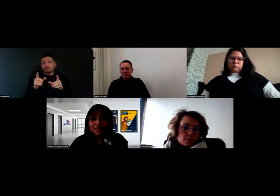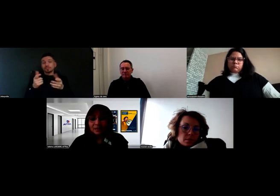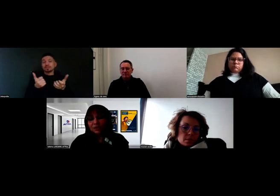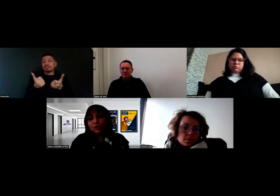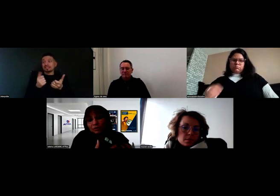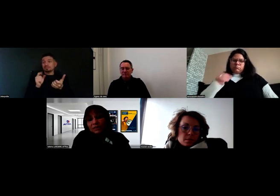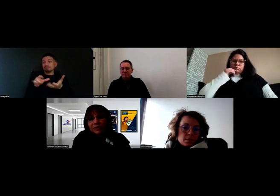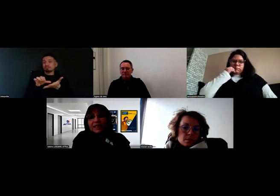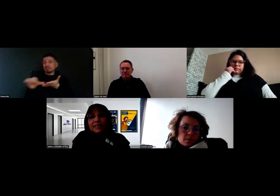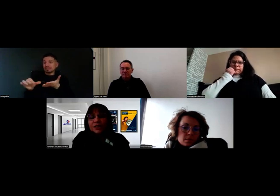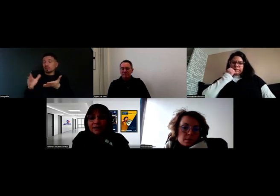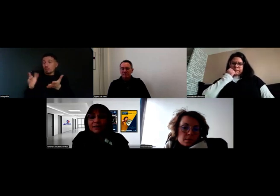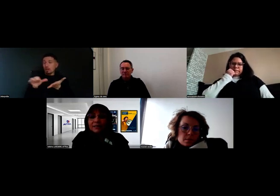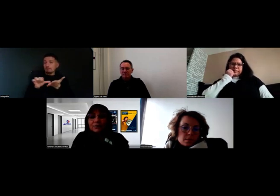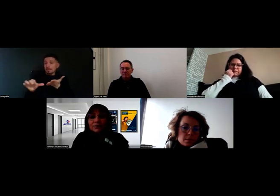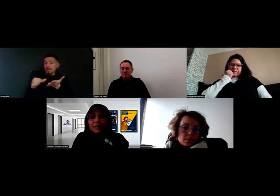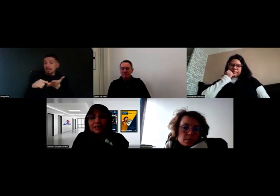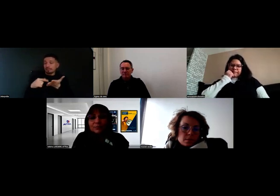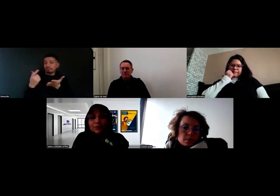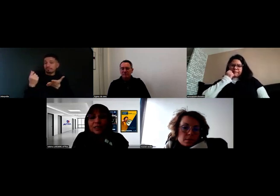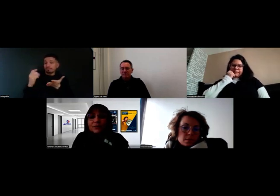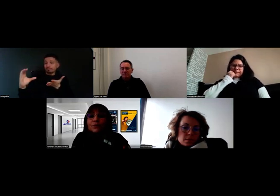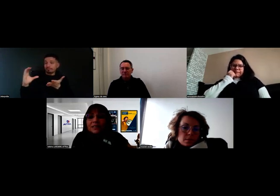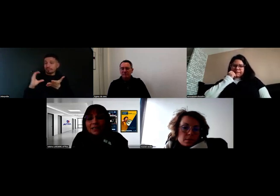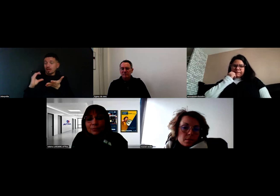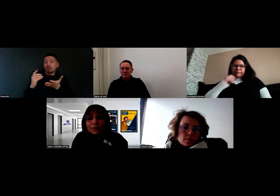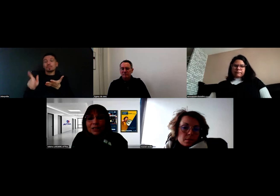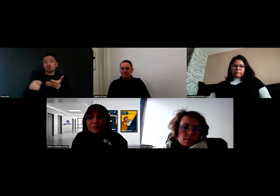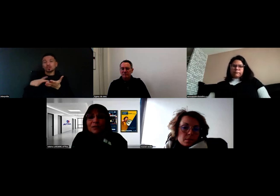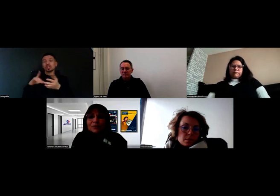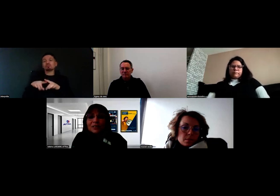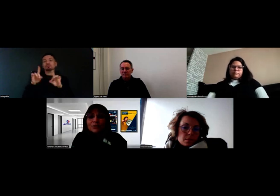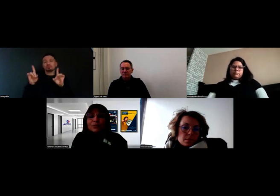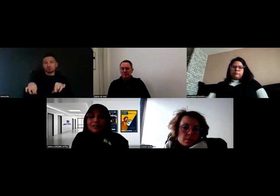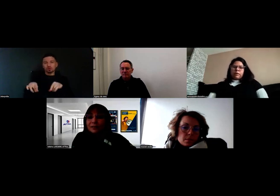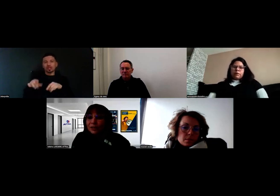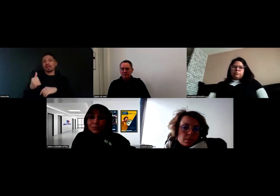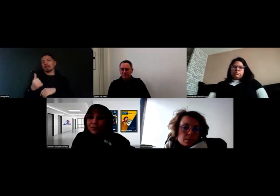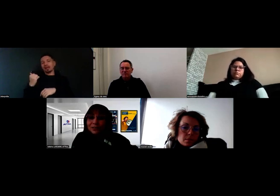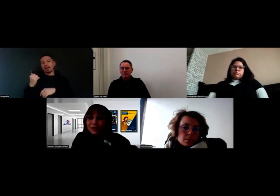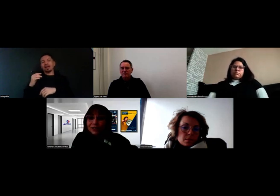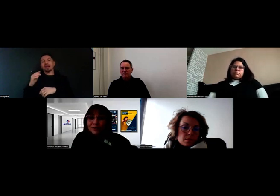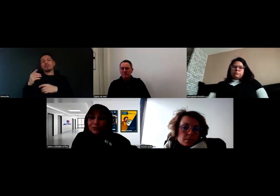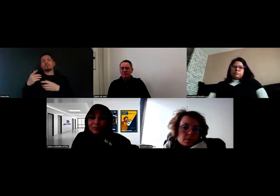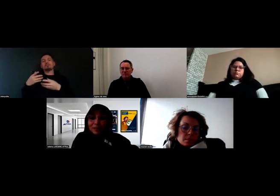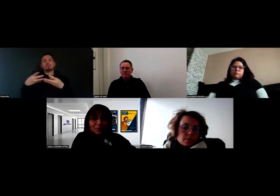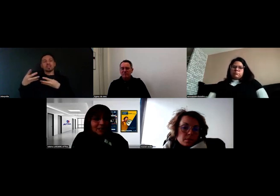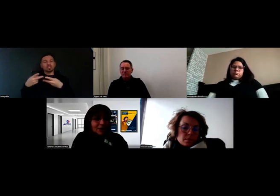soit il y a déjà des budgets qui ont été attribués aux experts en question au travers de marchés publics ou d'appels à projets